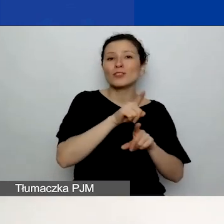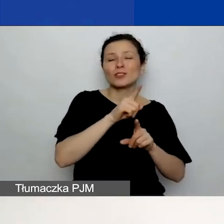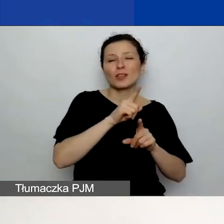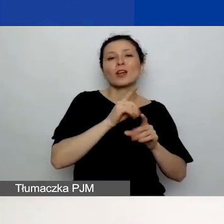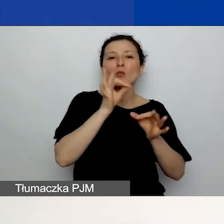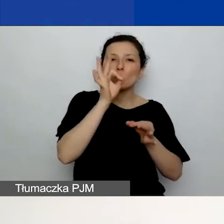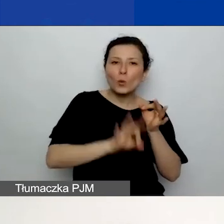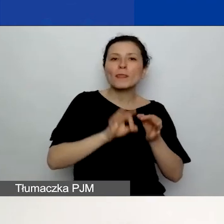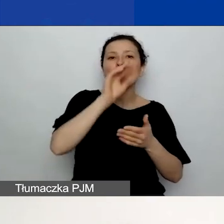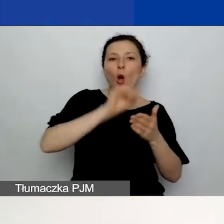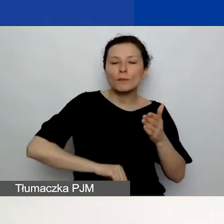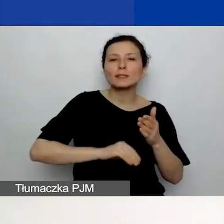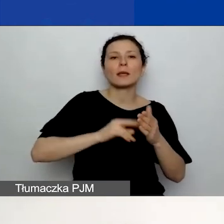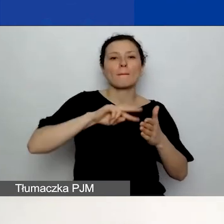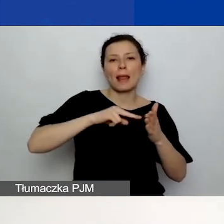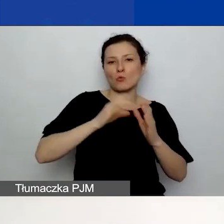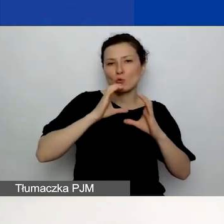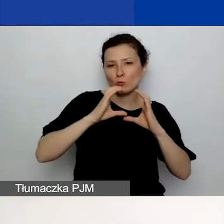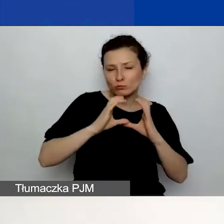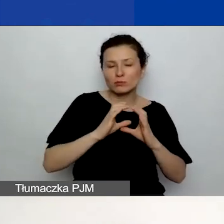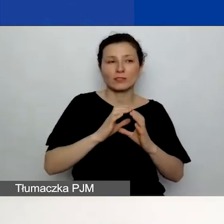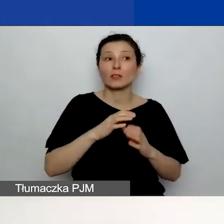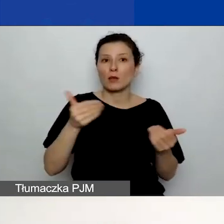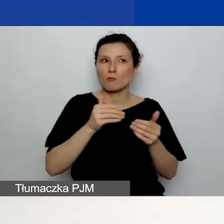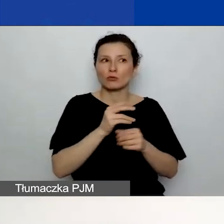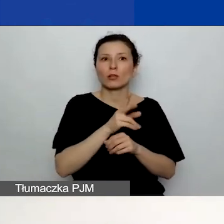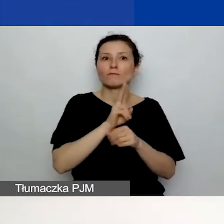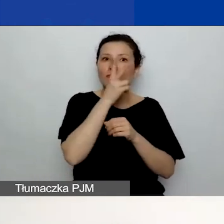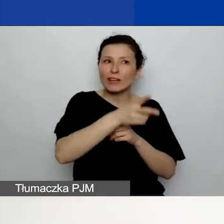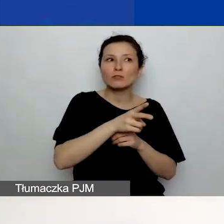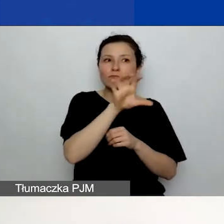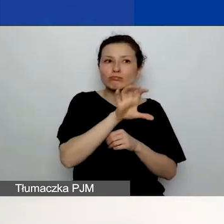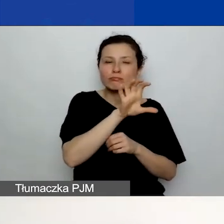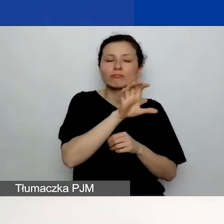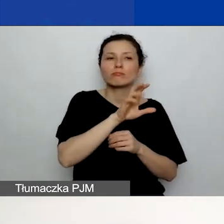Możecie tam również zajrzeć. Jest to dokument obowiązkowy, ale nie musi być podpisany.